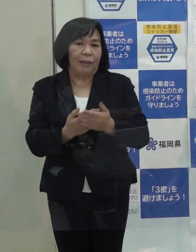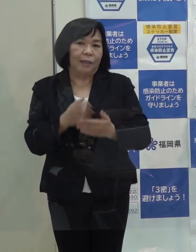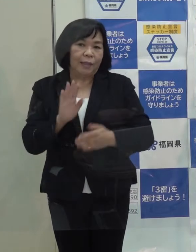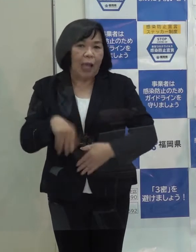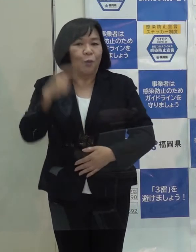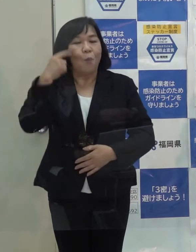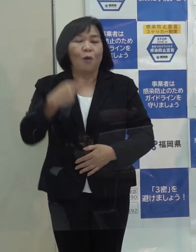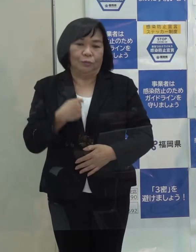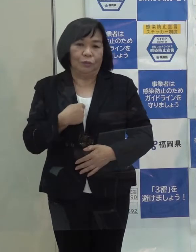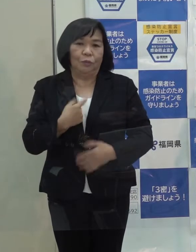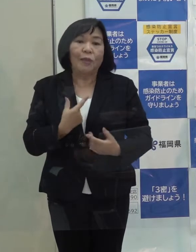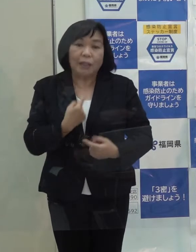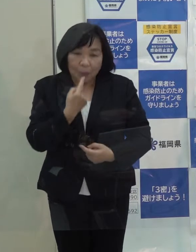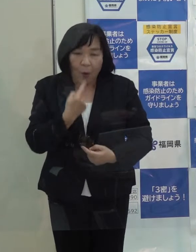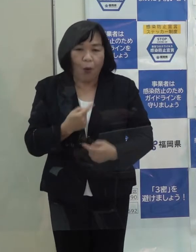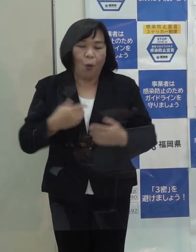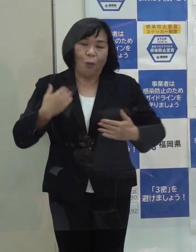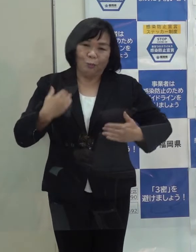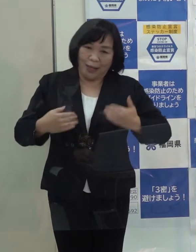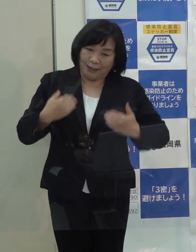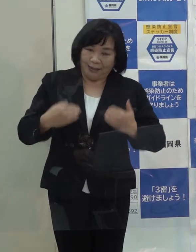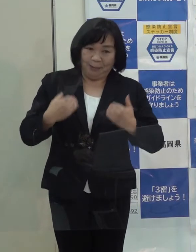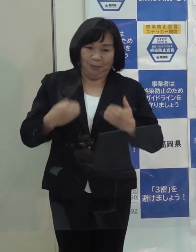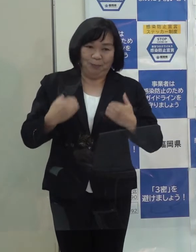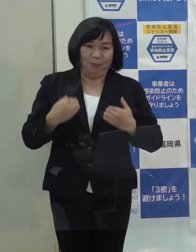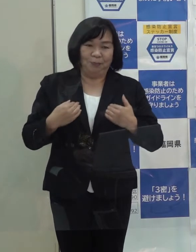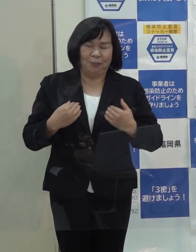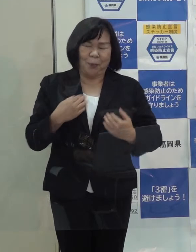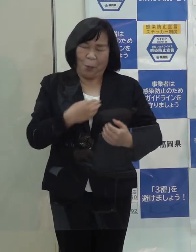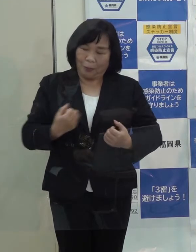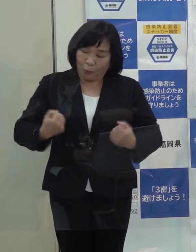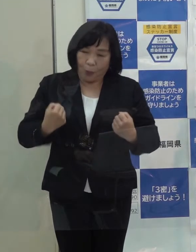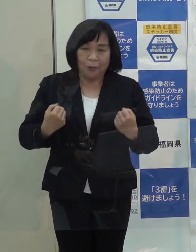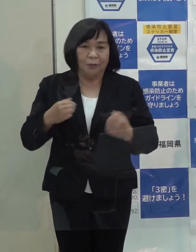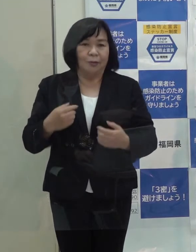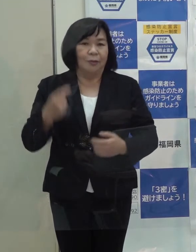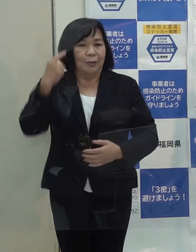私自身も本当にうれしく また心強く思ったところです